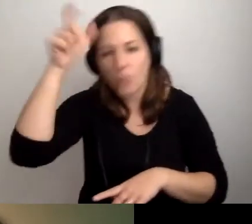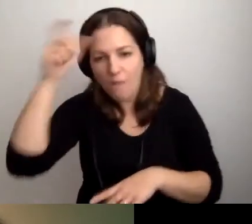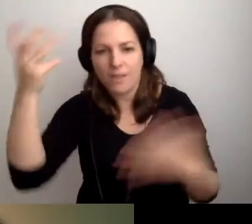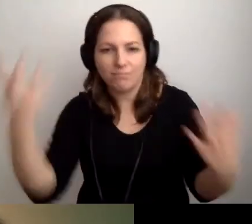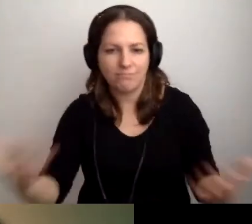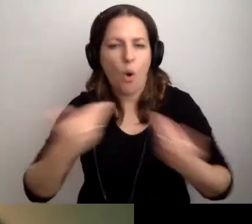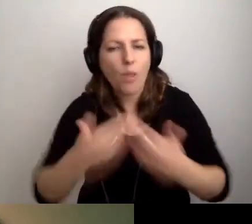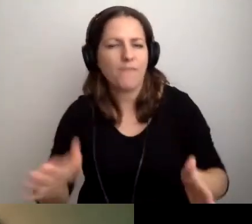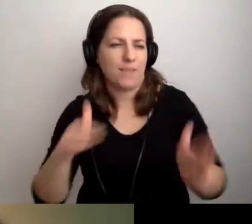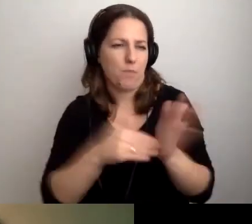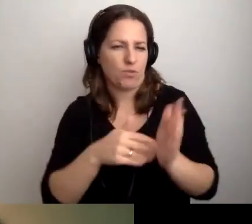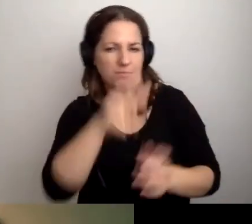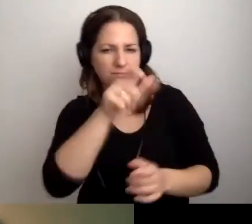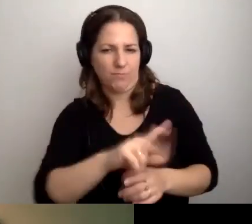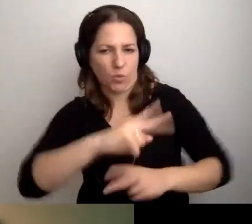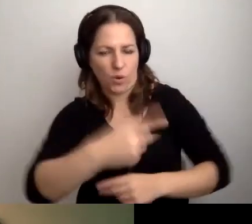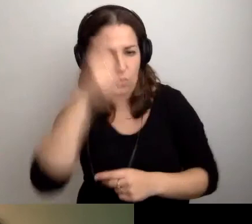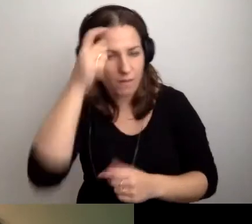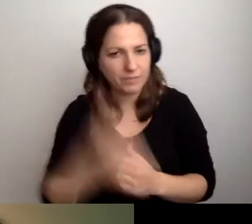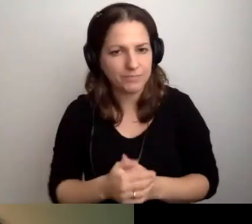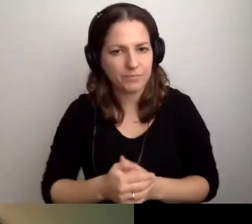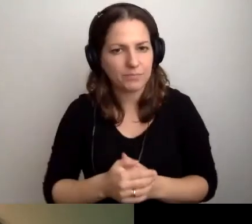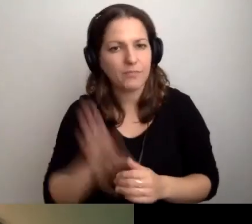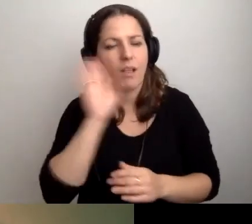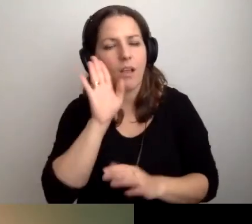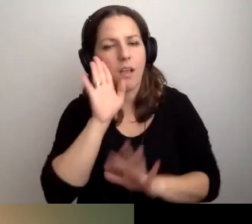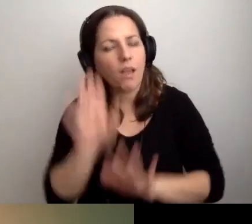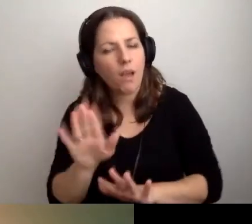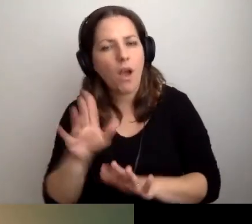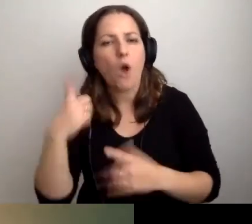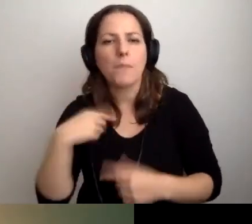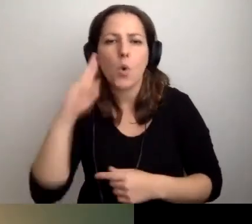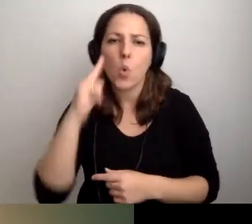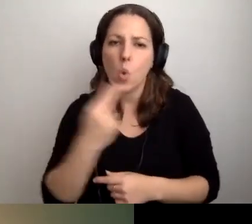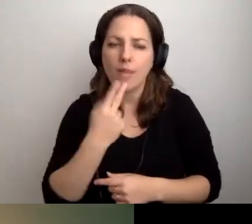i otwartość na potrzeby drugiego człowieka. MAŁGORZATA: Zostańmy przy osobach głuchych i niedosłyszących.